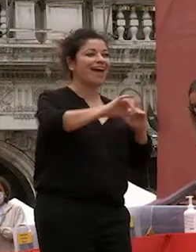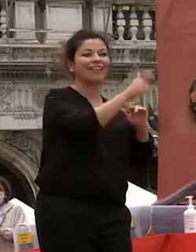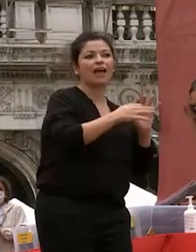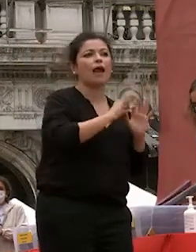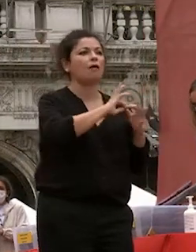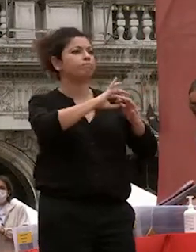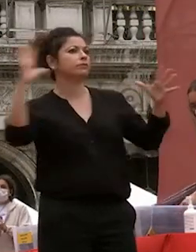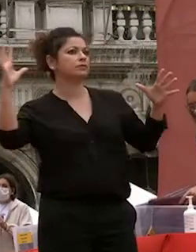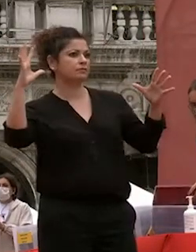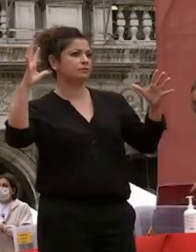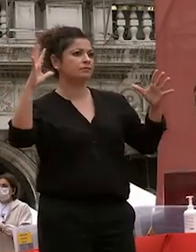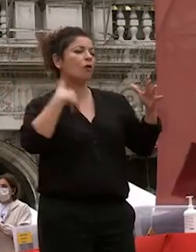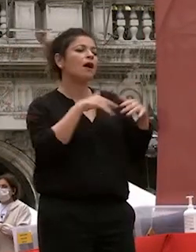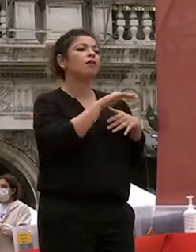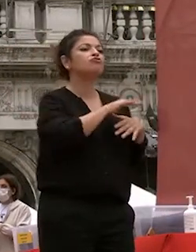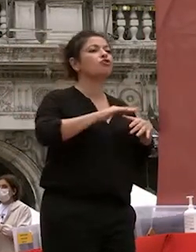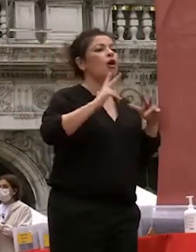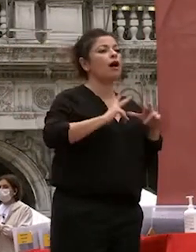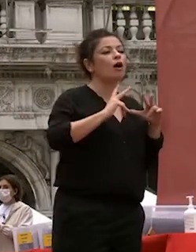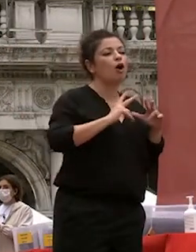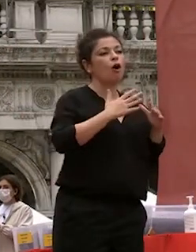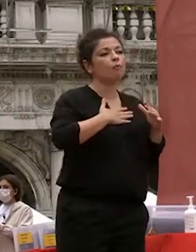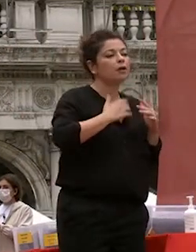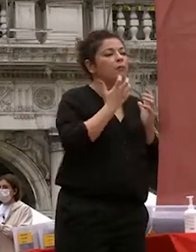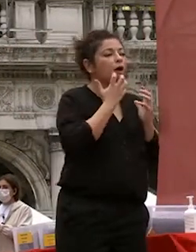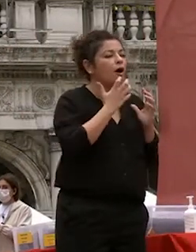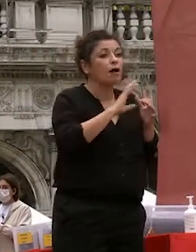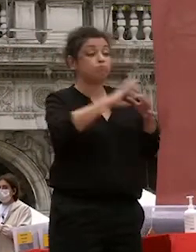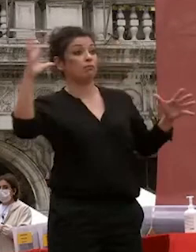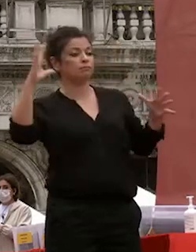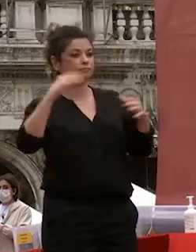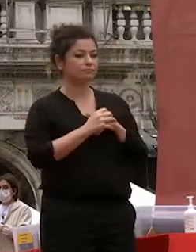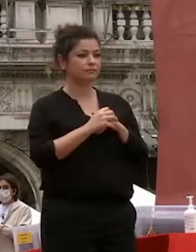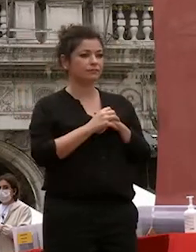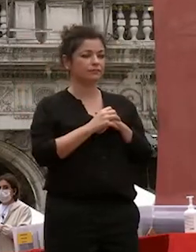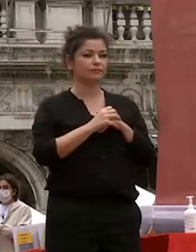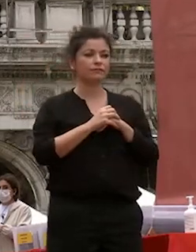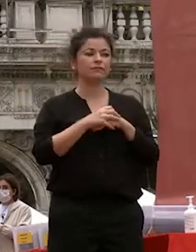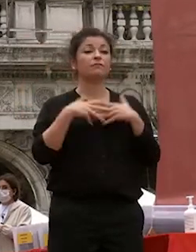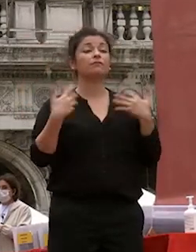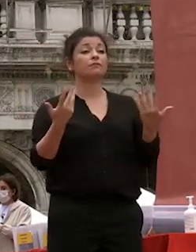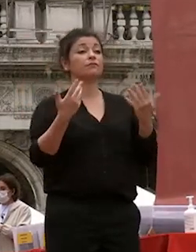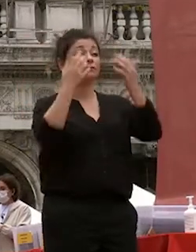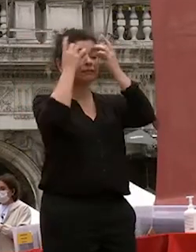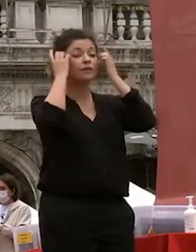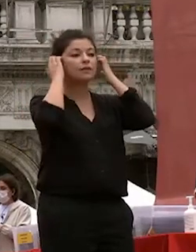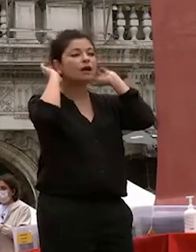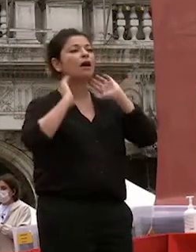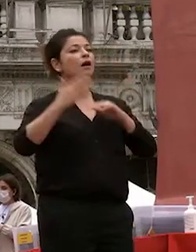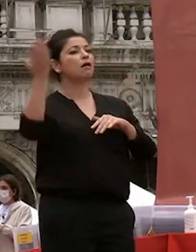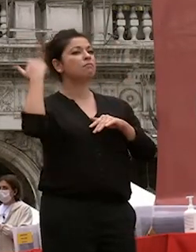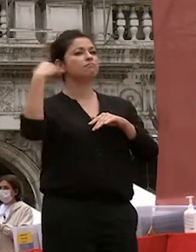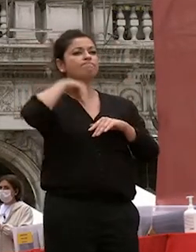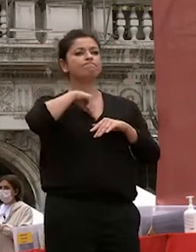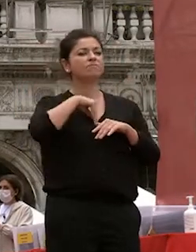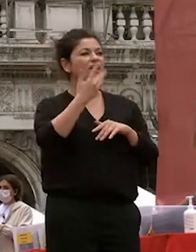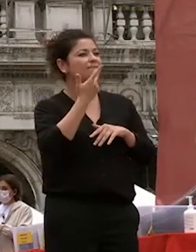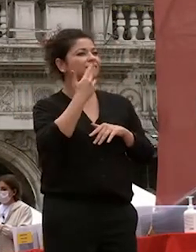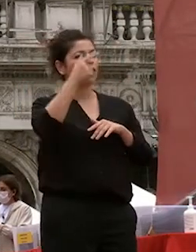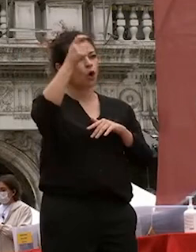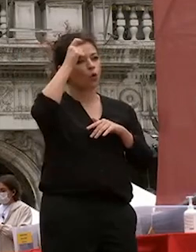nostra comfort son ero animata dal desiderio di crescere culturalmente non